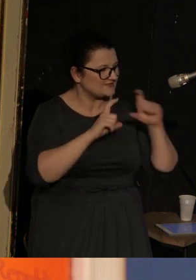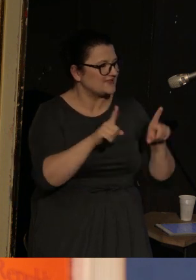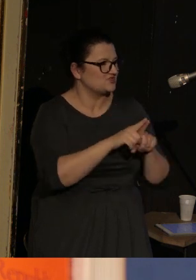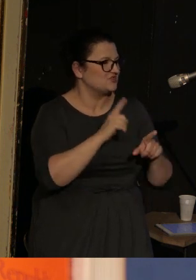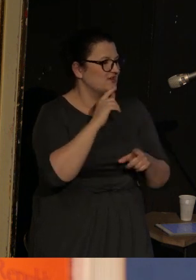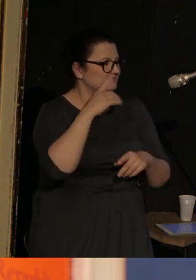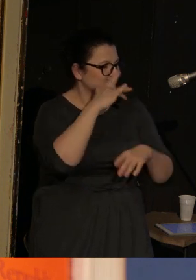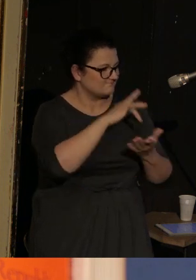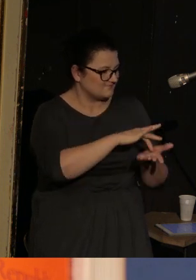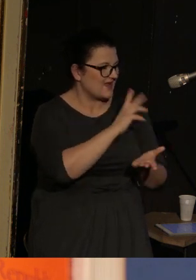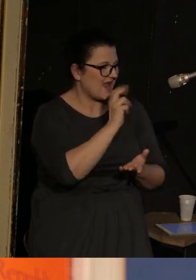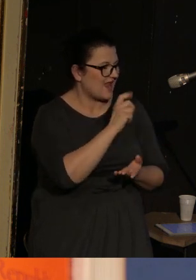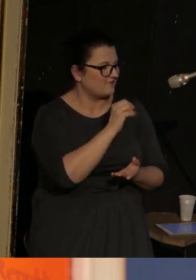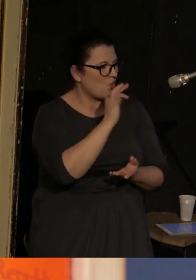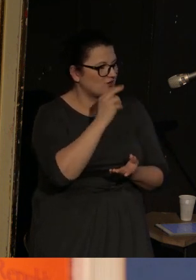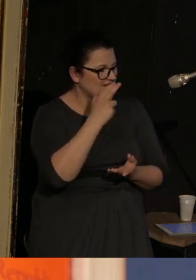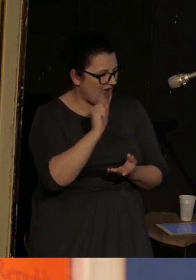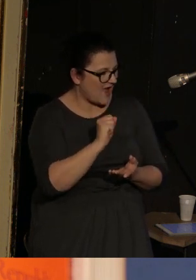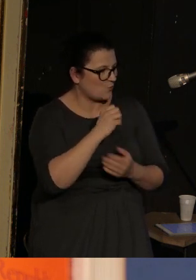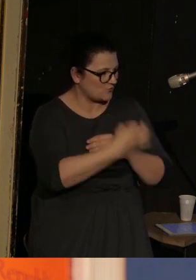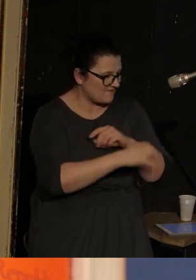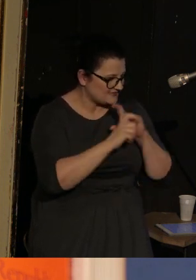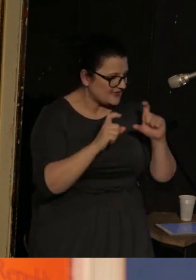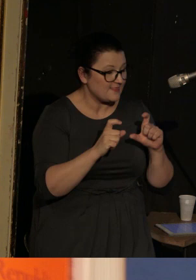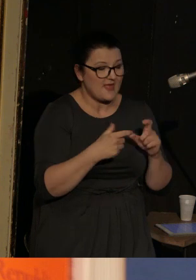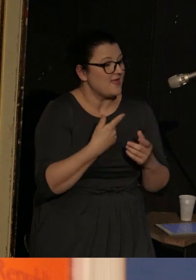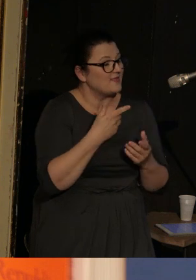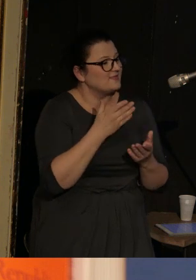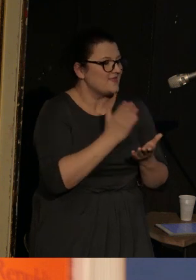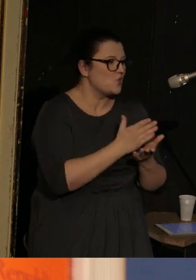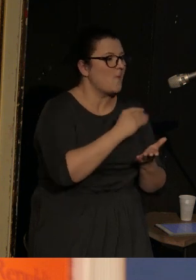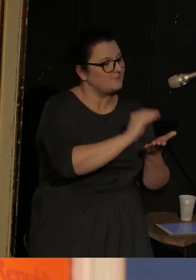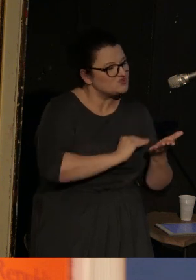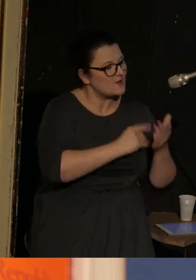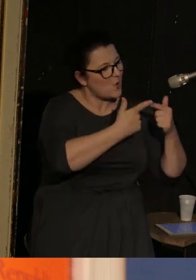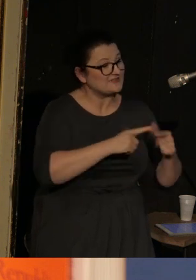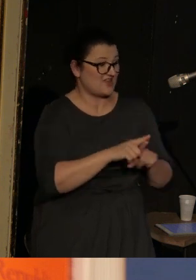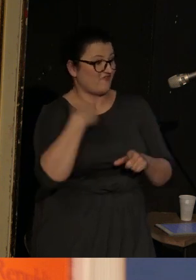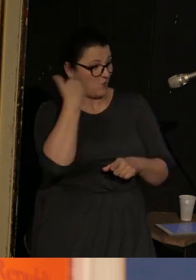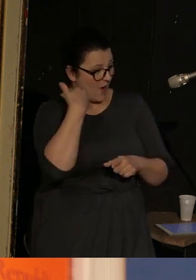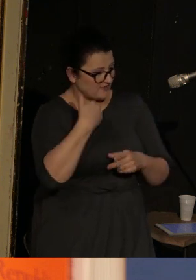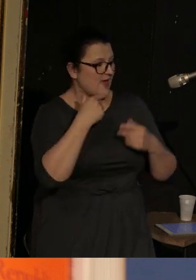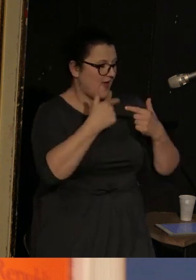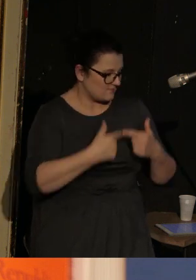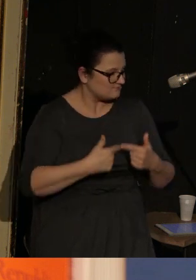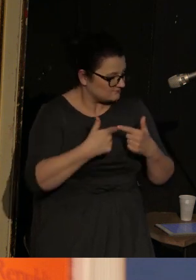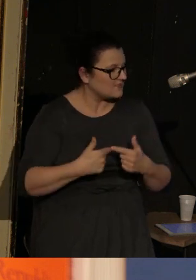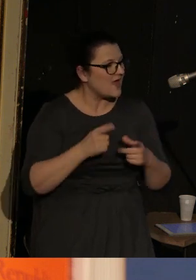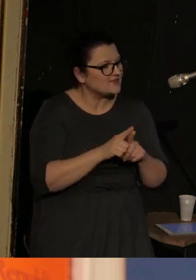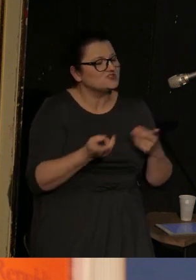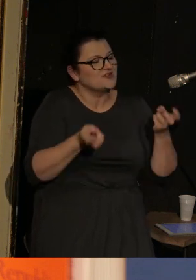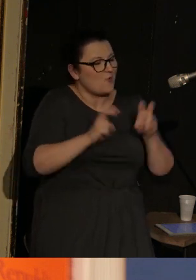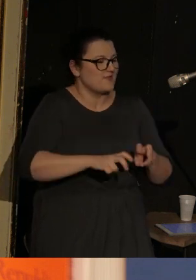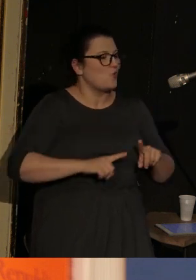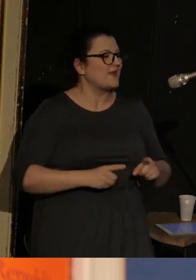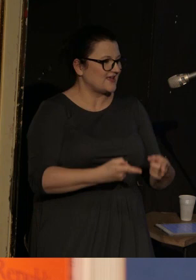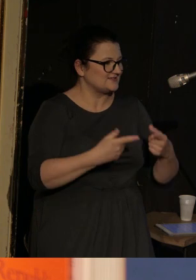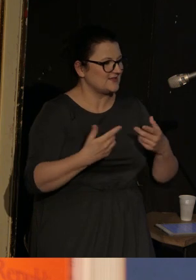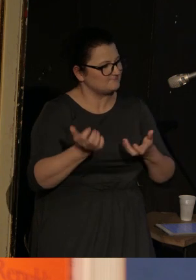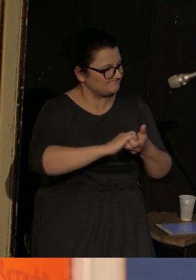I co istotne on nie tylko jakby pisze i wykłada poezję, ale też zakłada organizacje poetów, literatów,